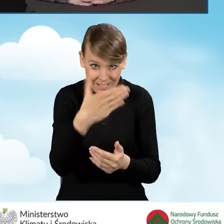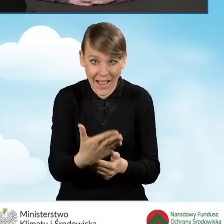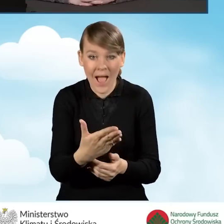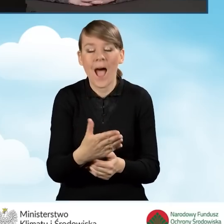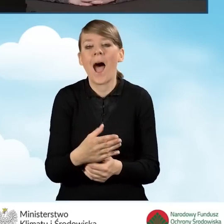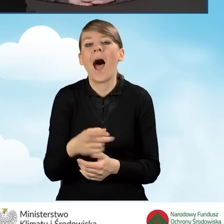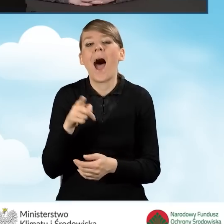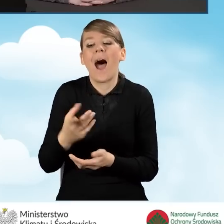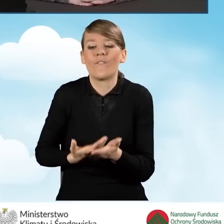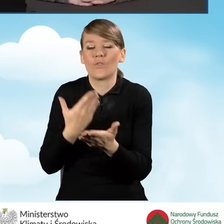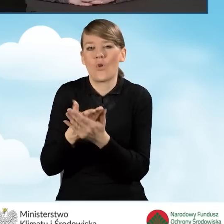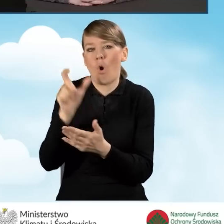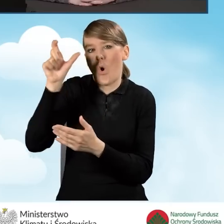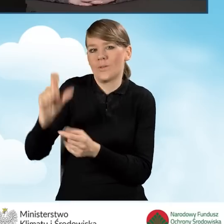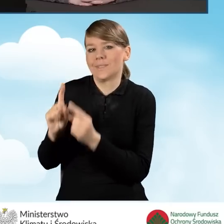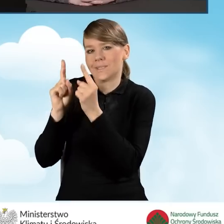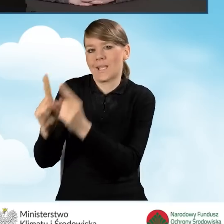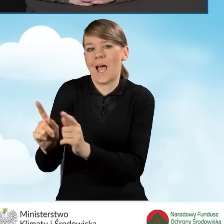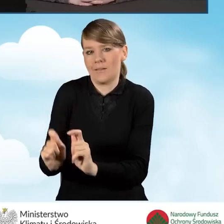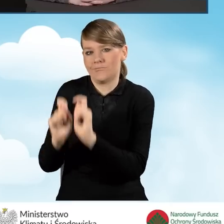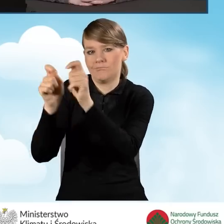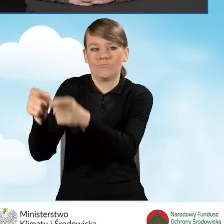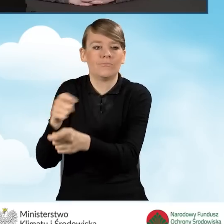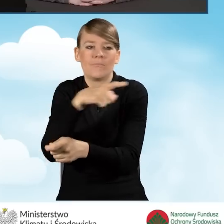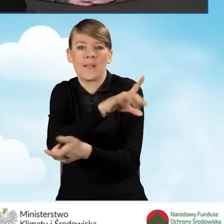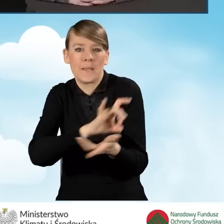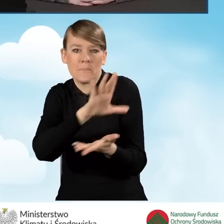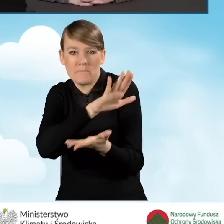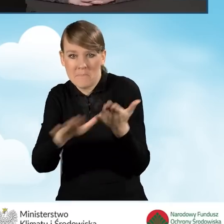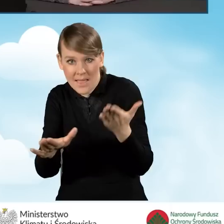przez wnioskodawcę bez udziału gminy, wtedy gmina otrzymuje 75 złotych.